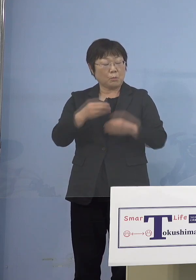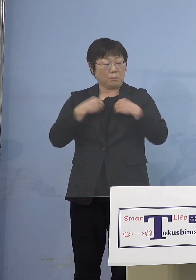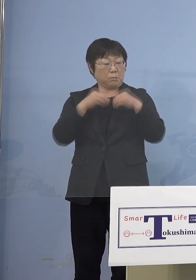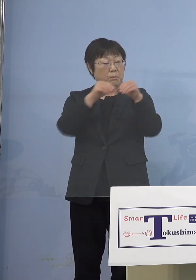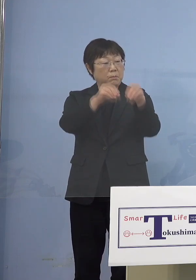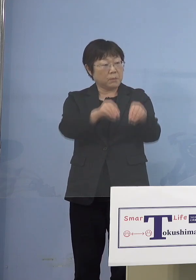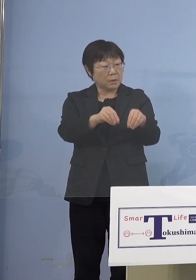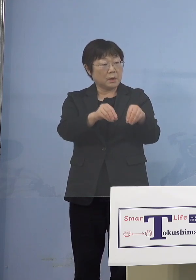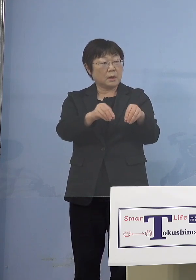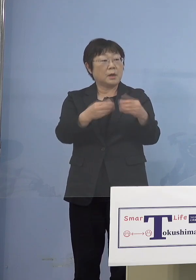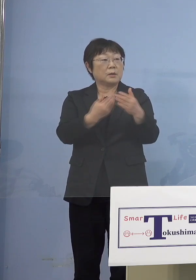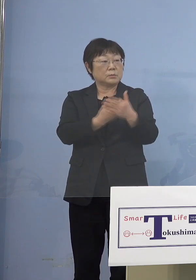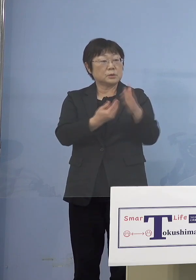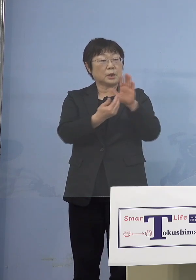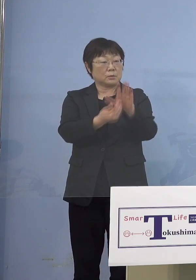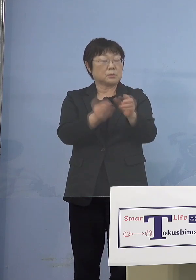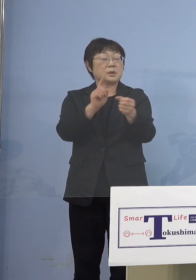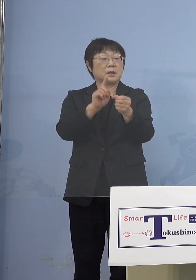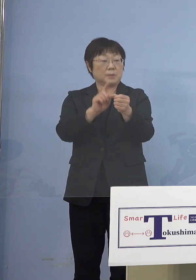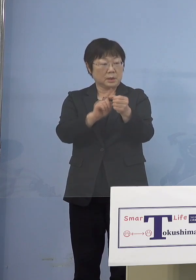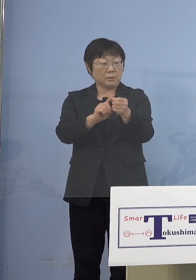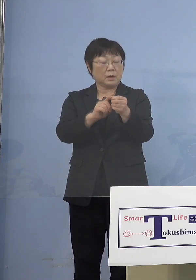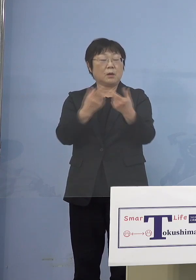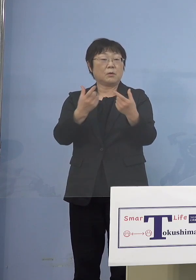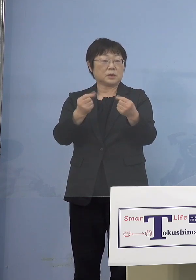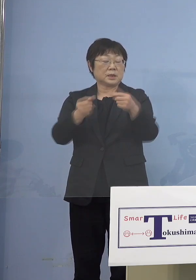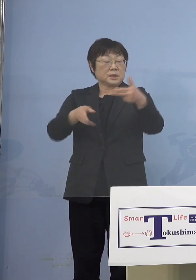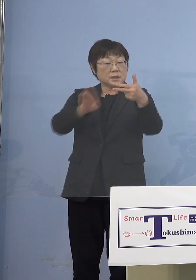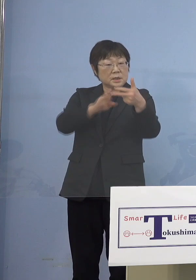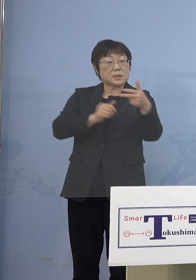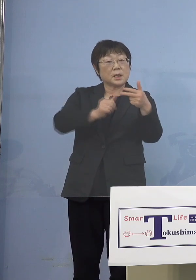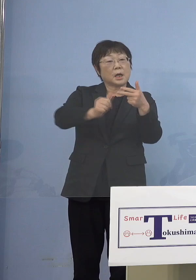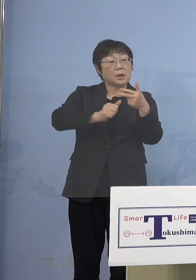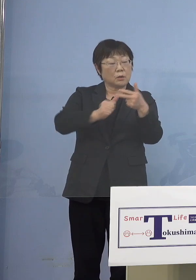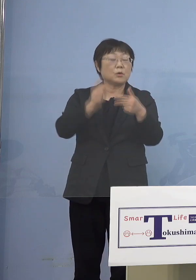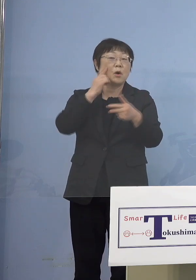これを防ぐためにはやはり同じ その施設に行っている保護者の皆様